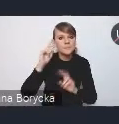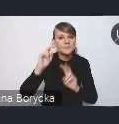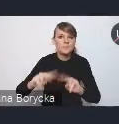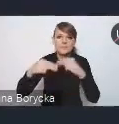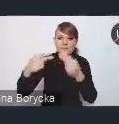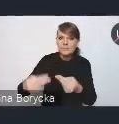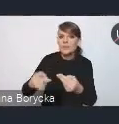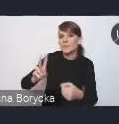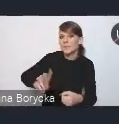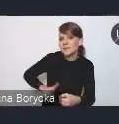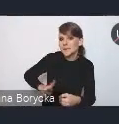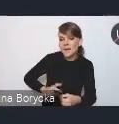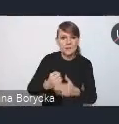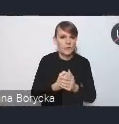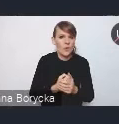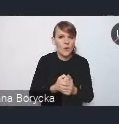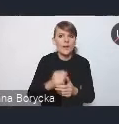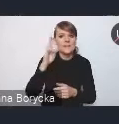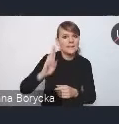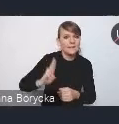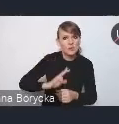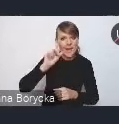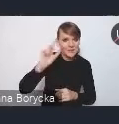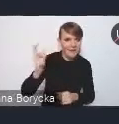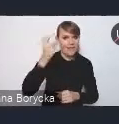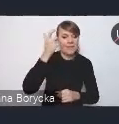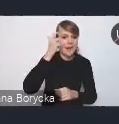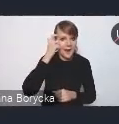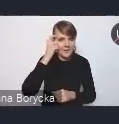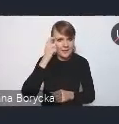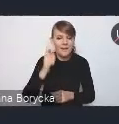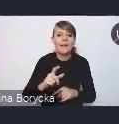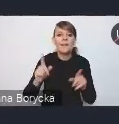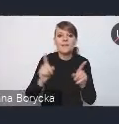do instytucji na poziomie centralnym i instytucji z otoczenia resortów,